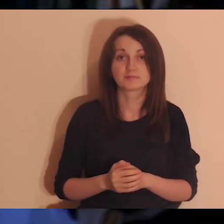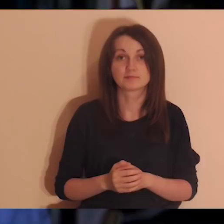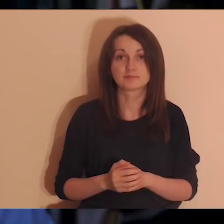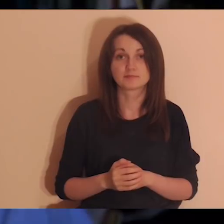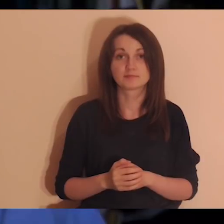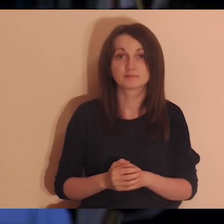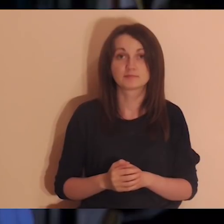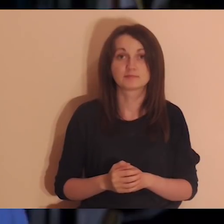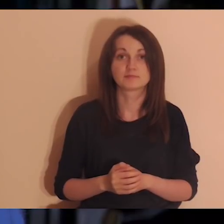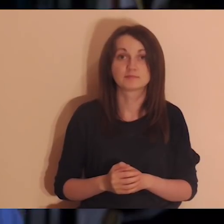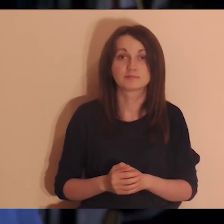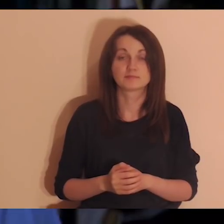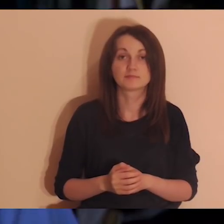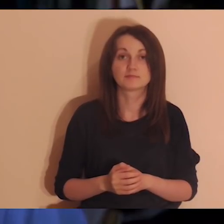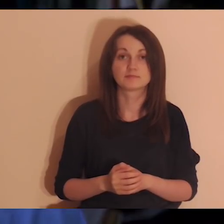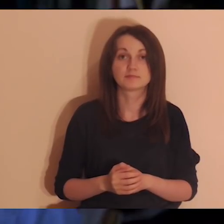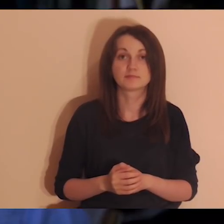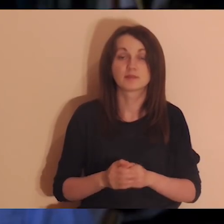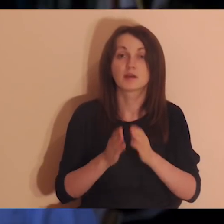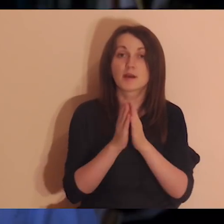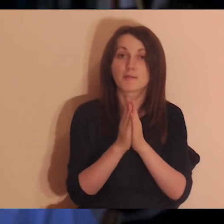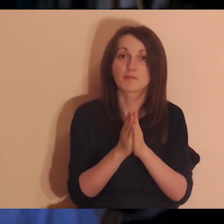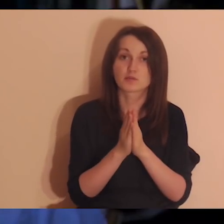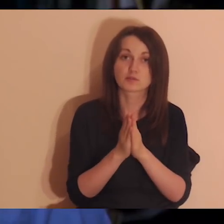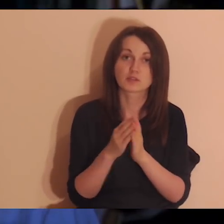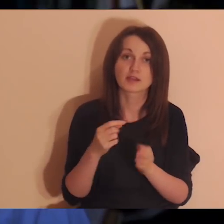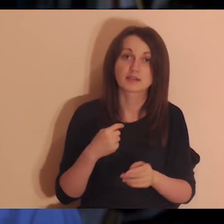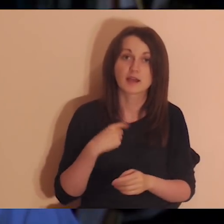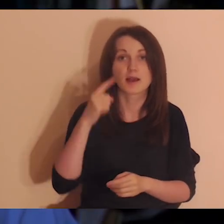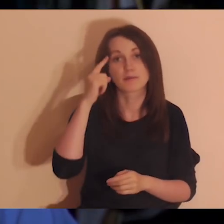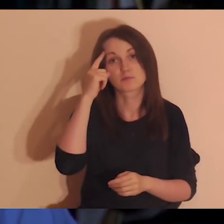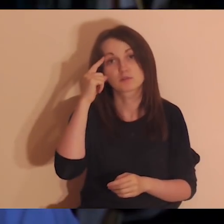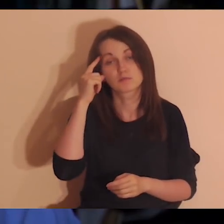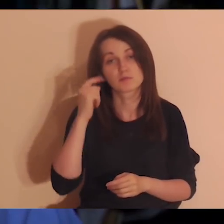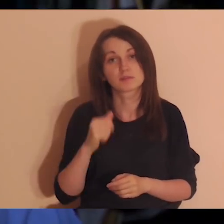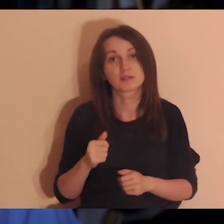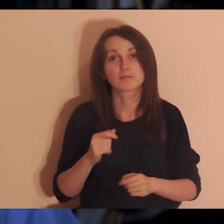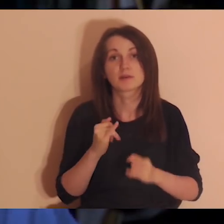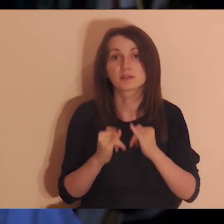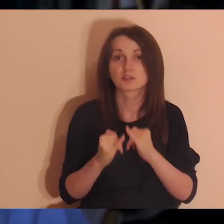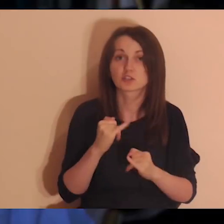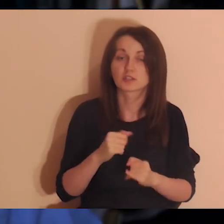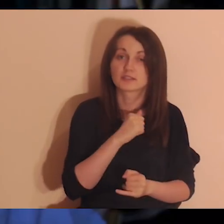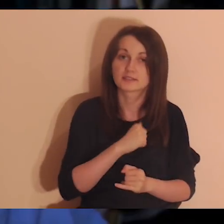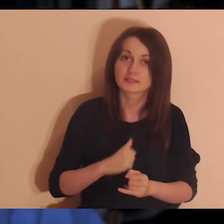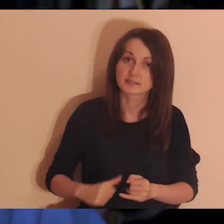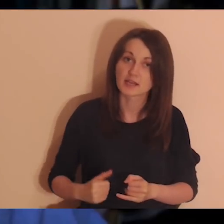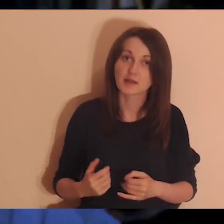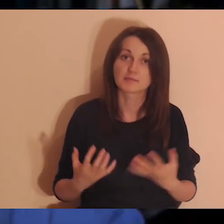To będzie dzisiaj na medytacji. Przypominam wam, że jak ktoś chce medytować samodzielnie,